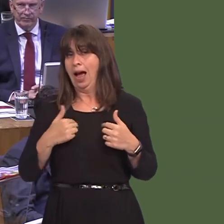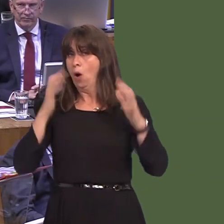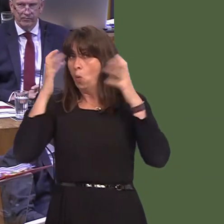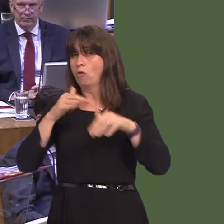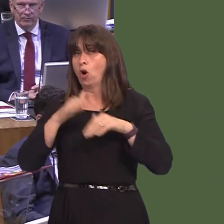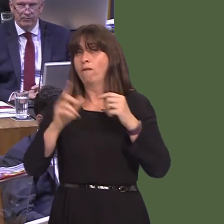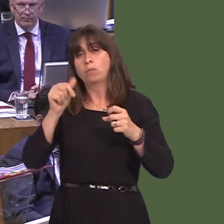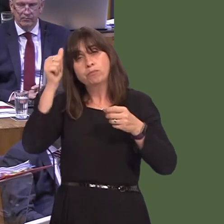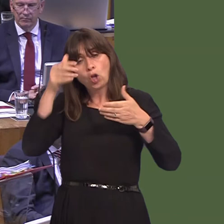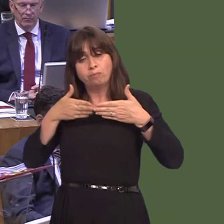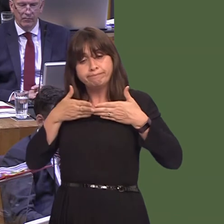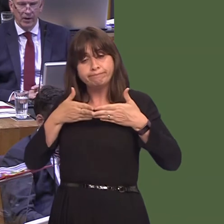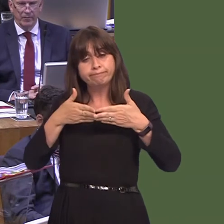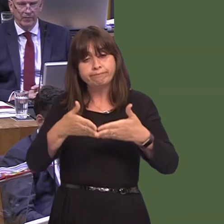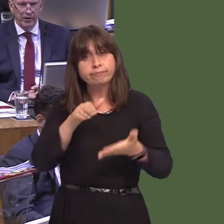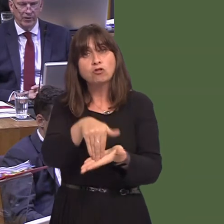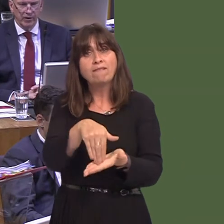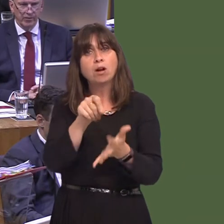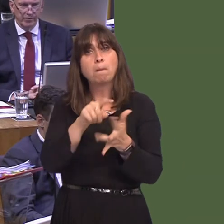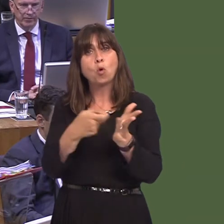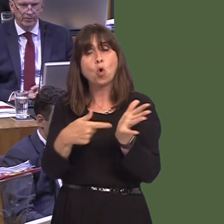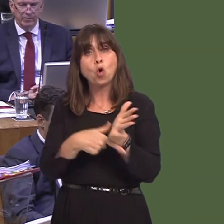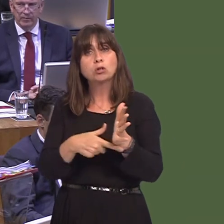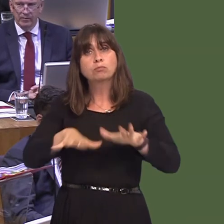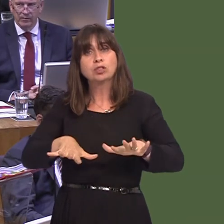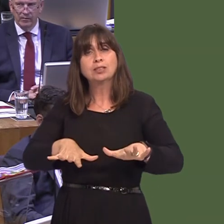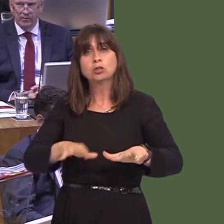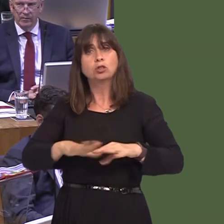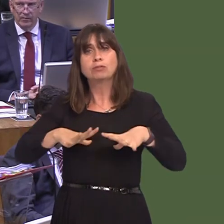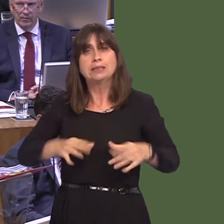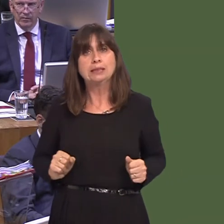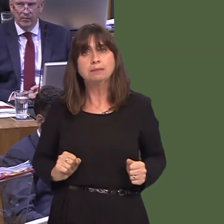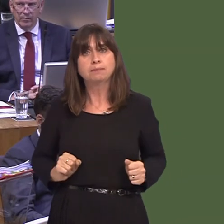way ready for a hard Brexit in March. We will then see delays at the ports. We will see